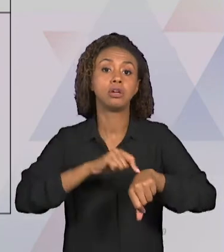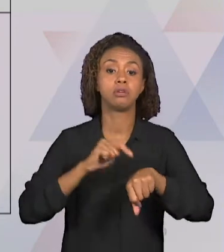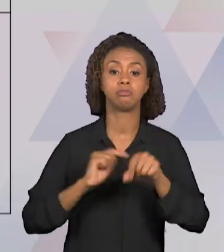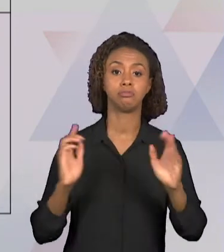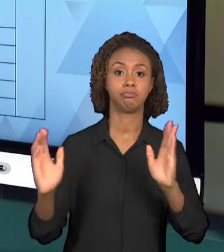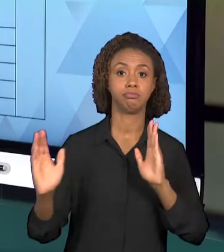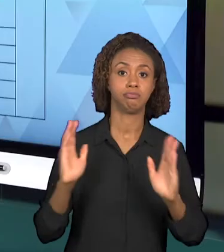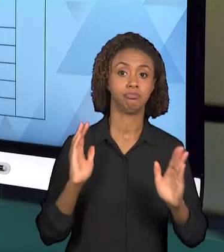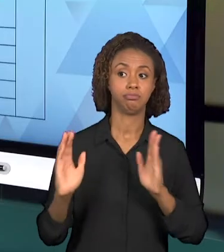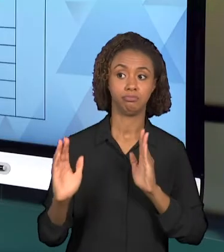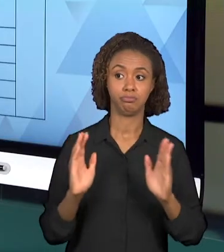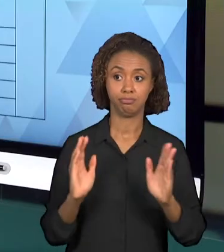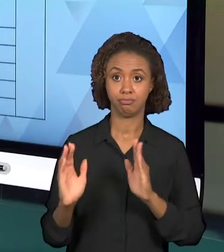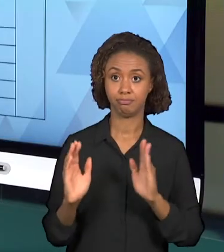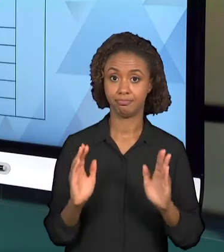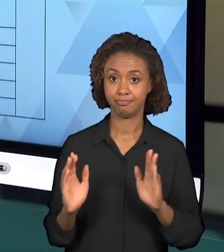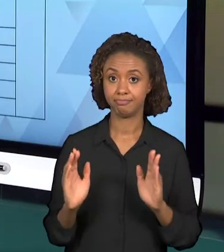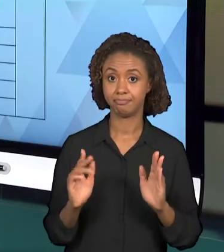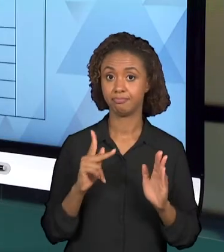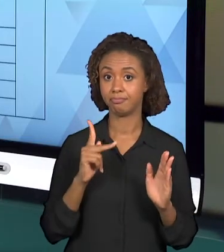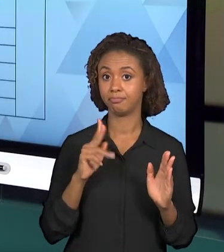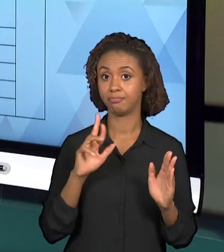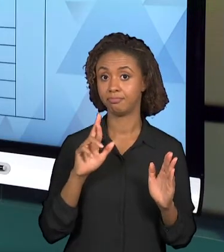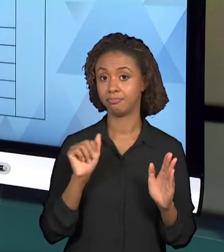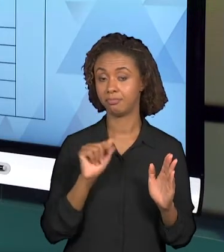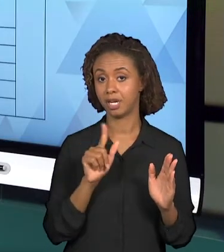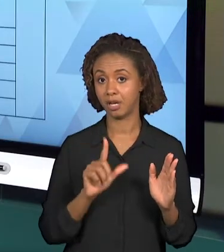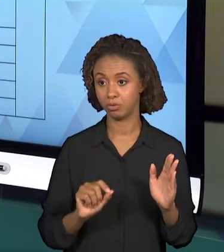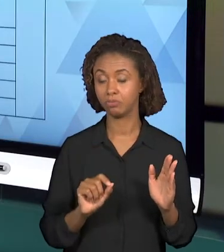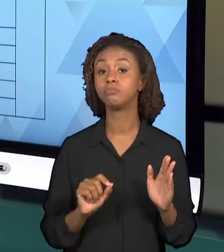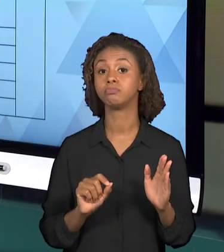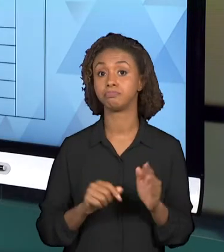PESQUISAR OUTROS DOCUMENTOS A RESPEITO DO